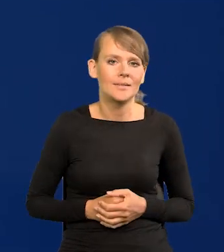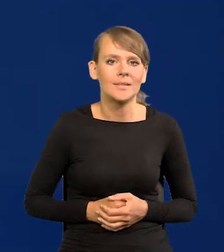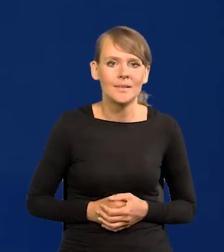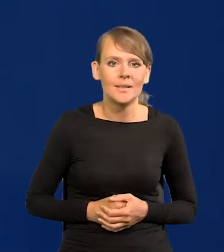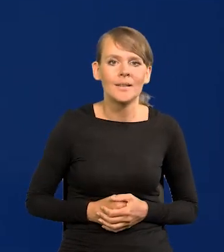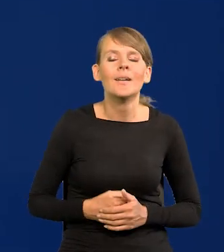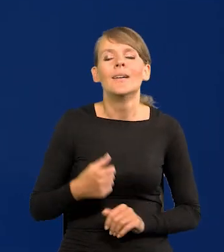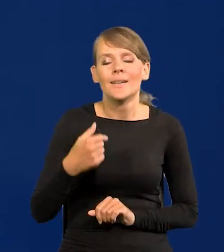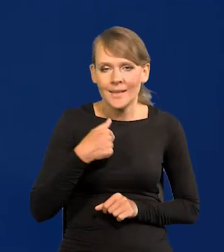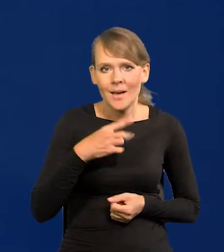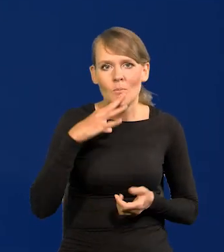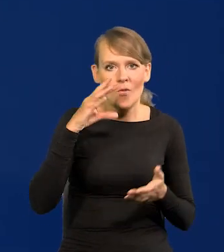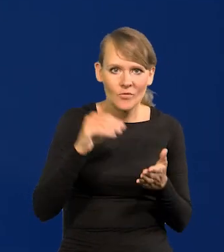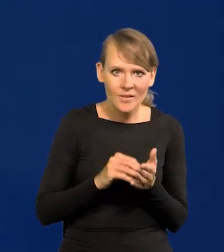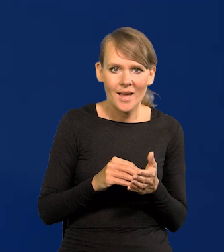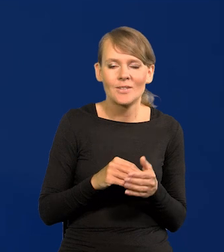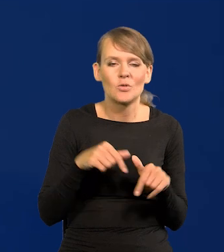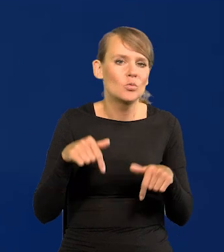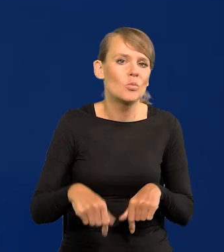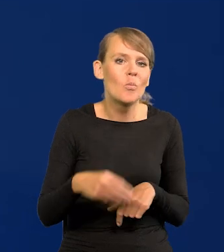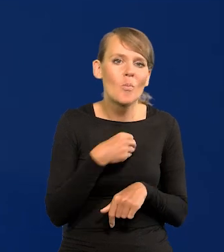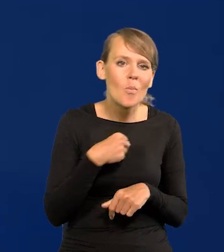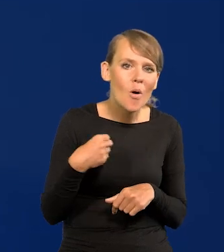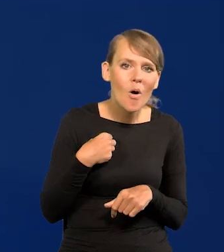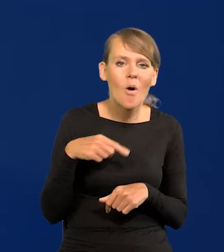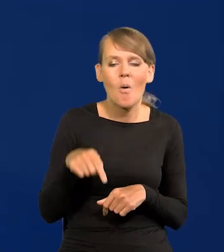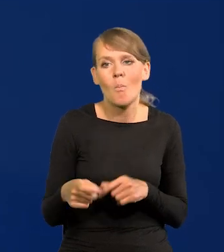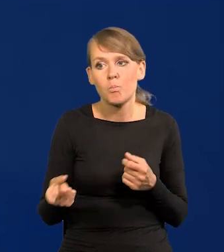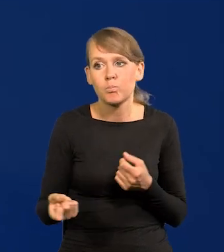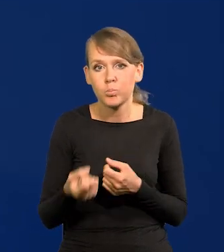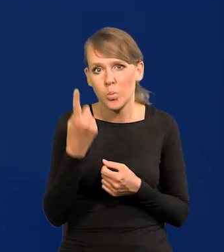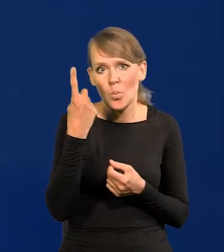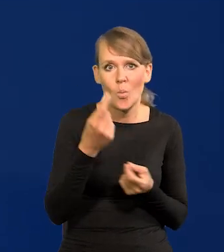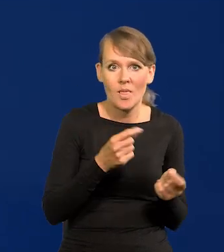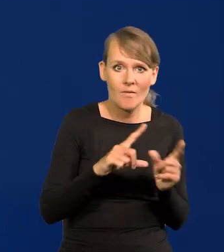U nas, powtarzam jeszcze raz, nic szczególnego w naszej inflacji nie ma.